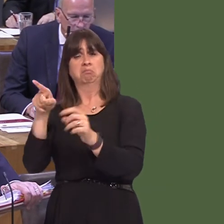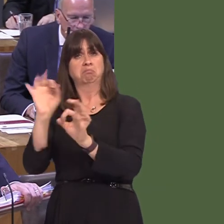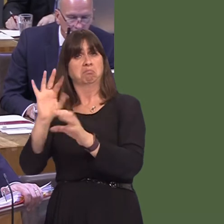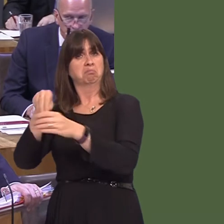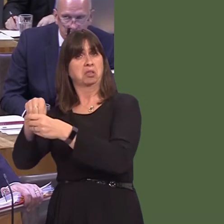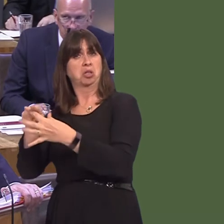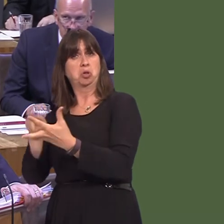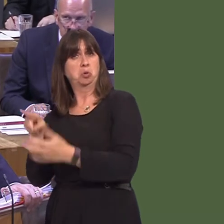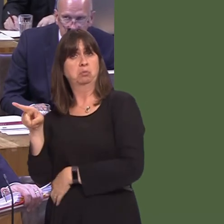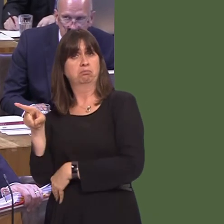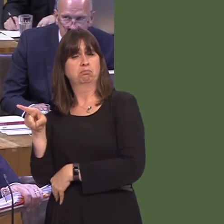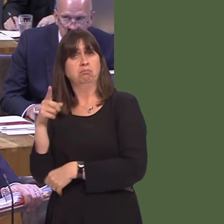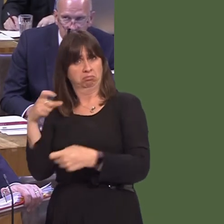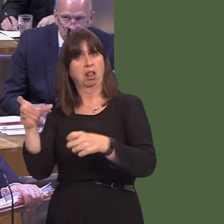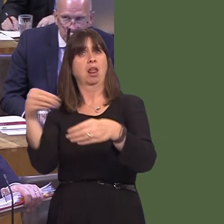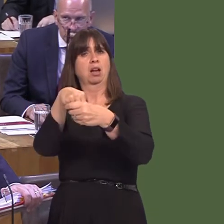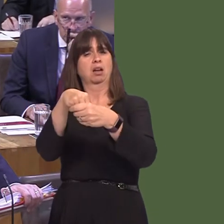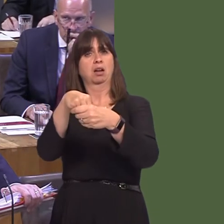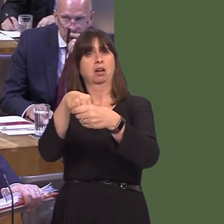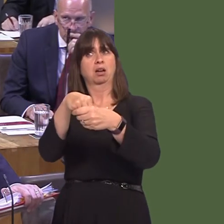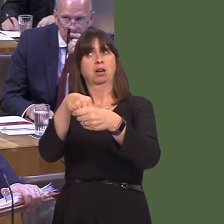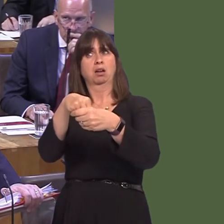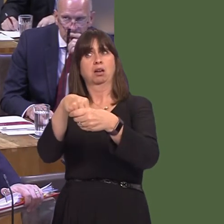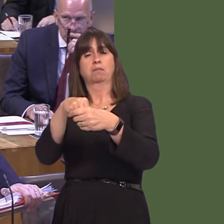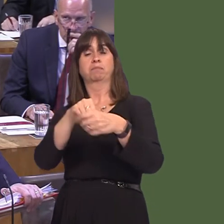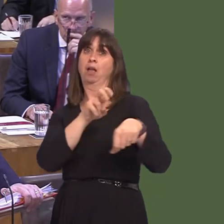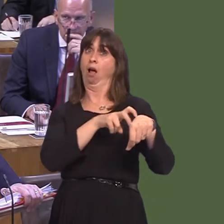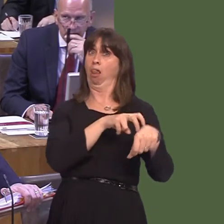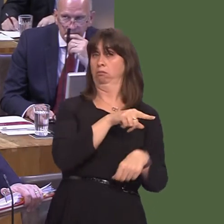and, of course, the network links two EU members: Ireland, on the one hand, and the countries